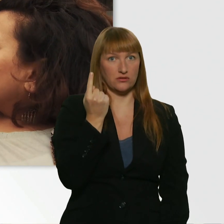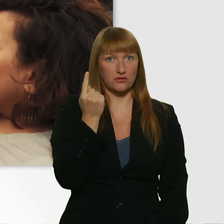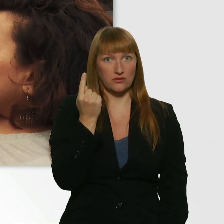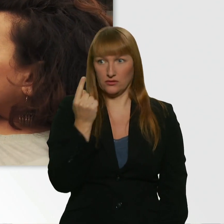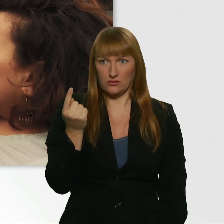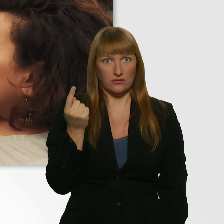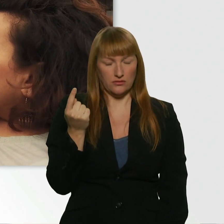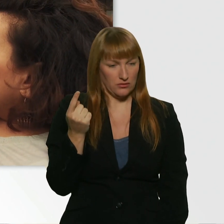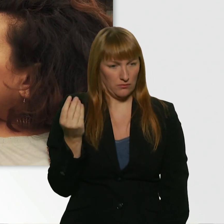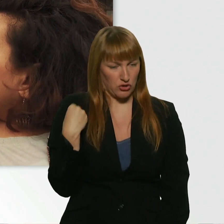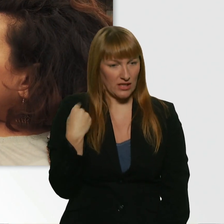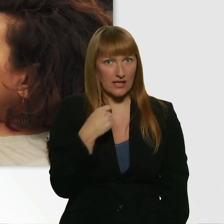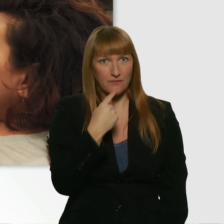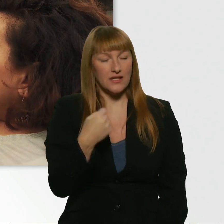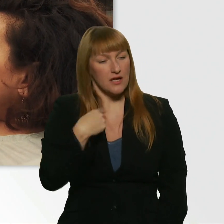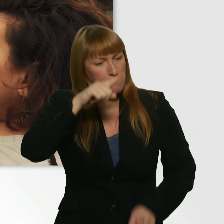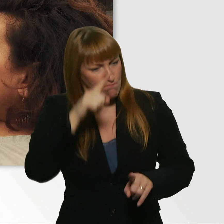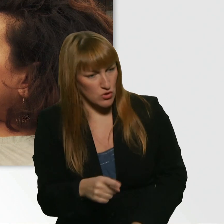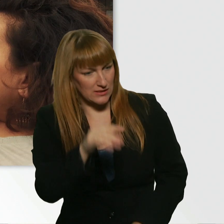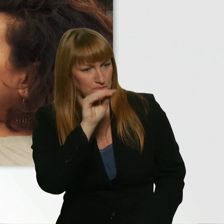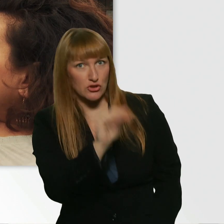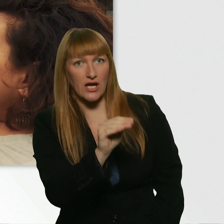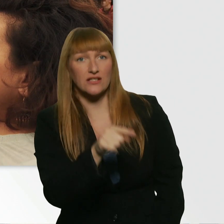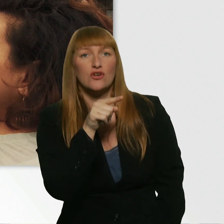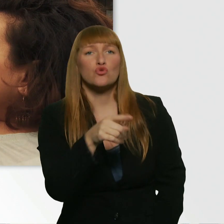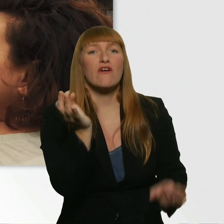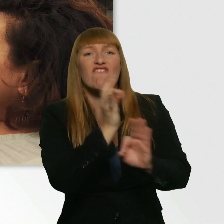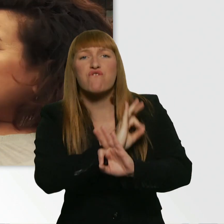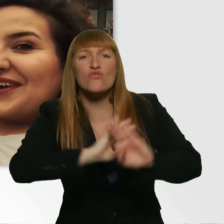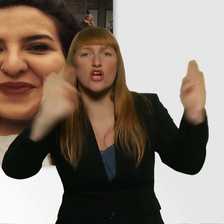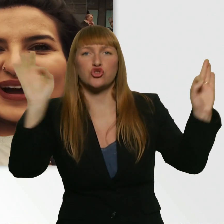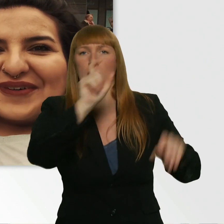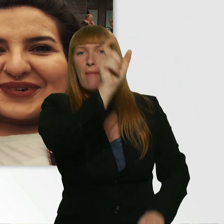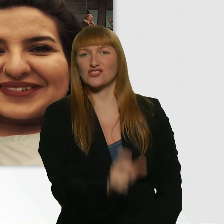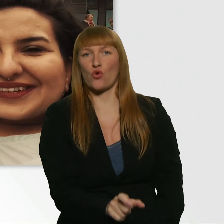Ich muss das jetzt noch loswerden, du bist eine wunderschöne Person. Wow.